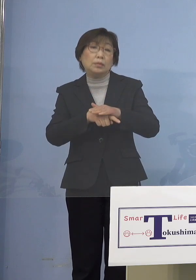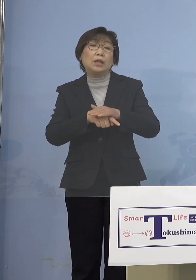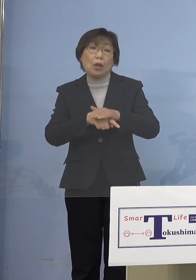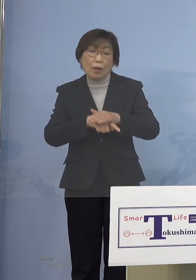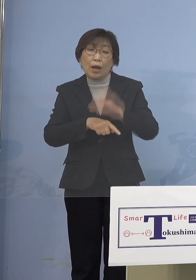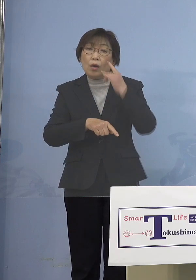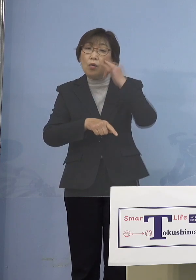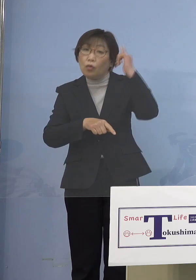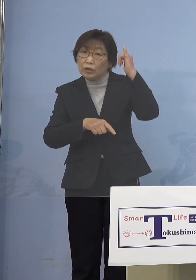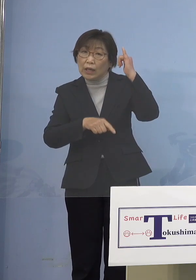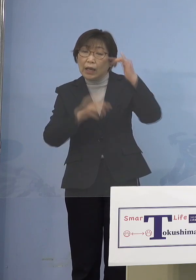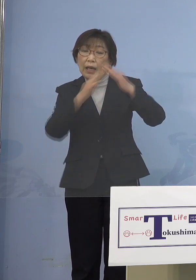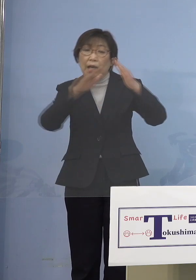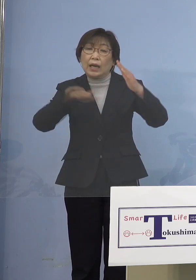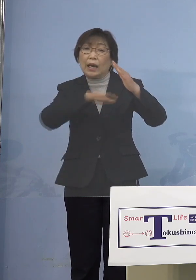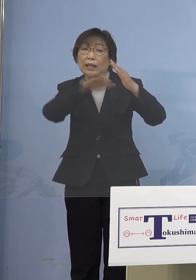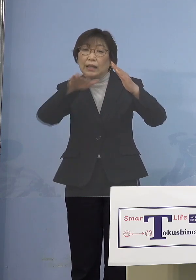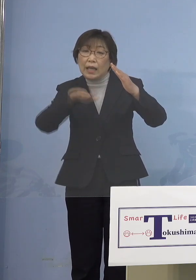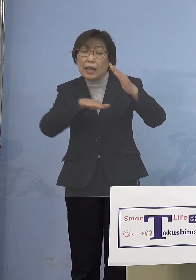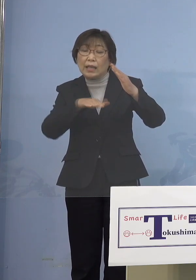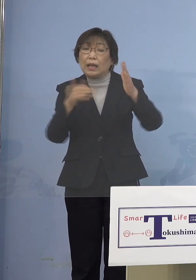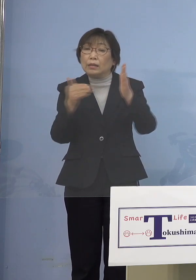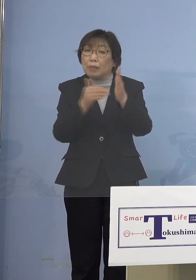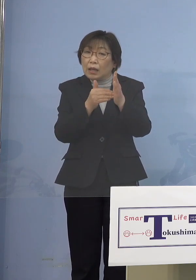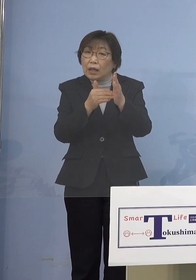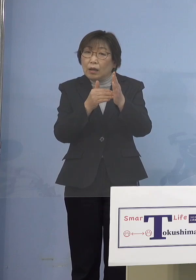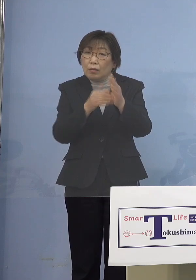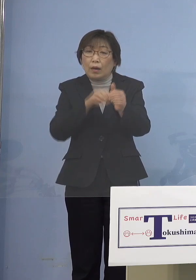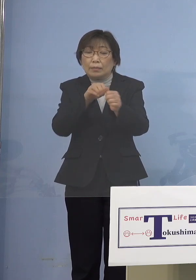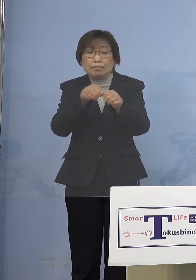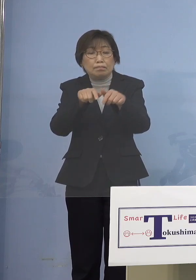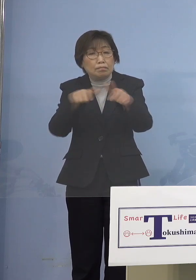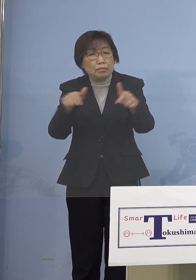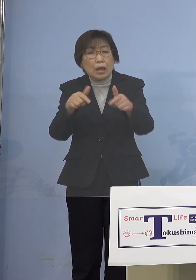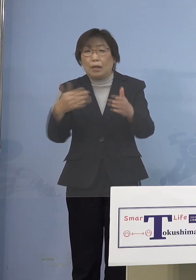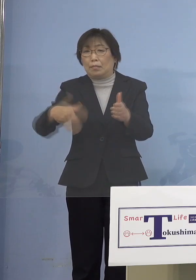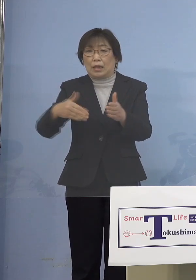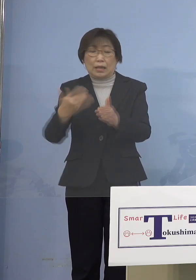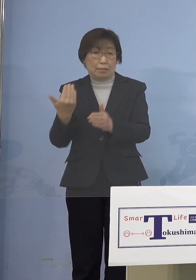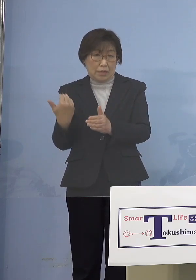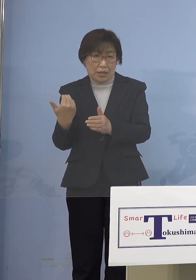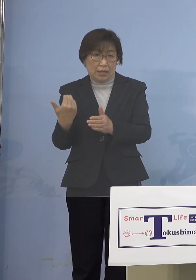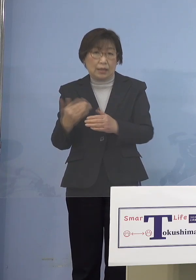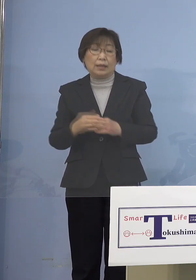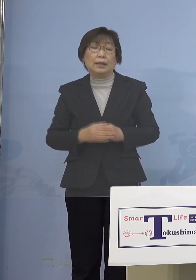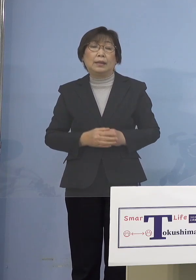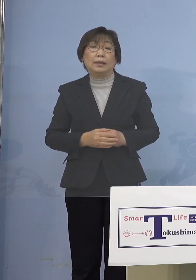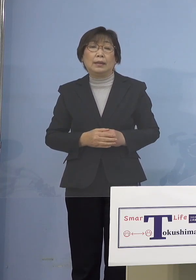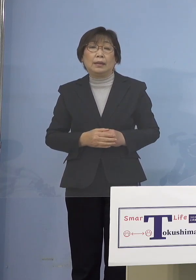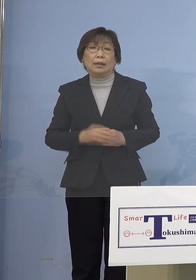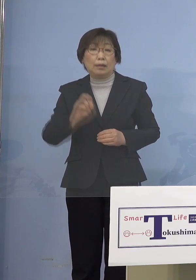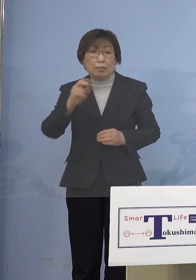家庭内感染がそこまで酷くはなかった あるいは児童等利用施設